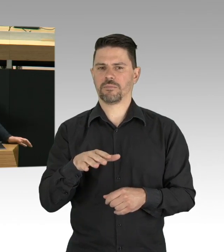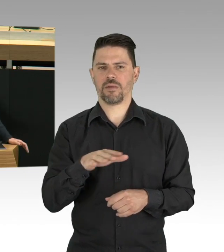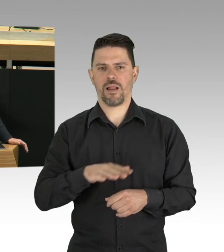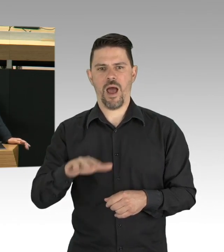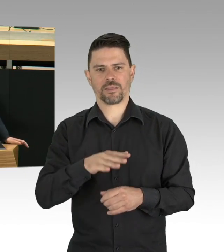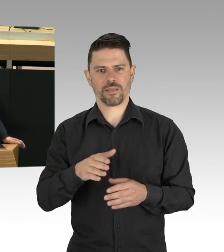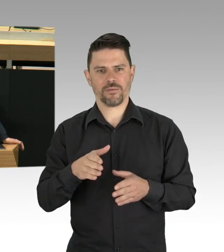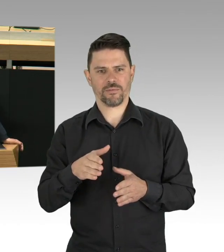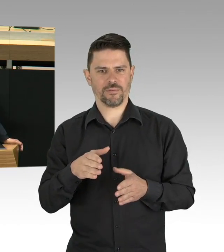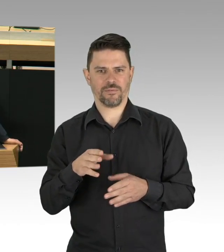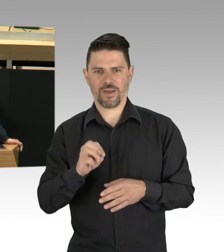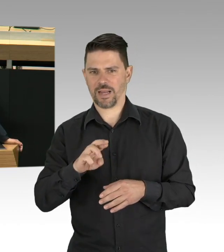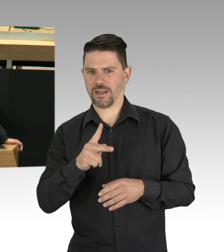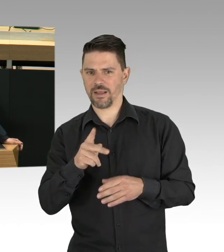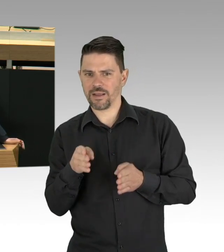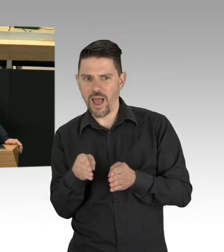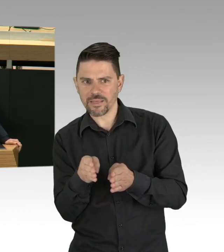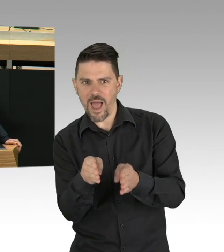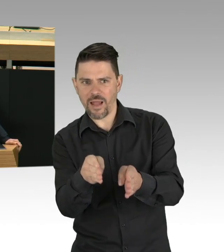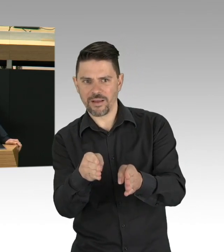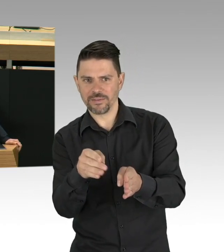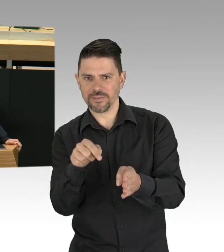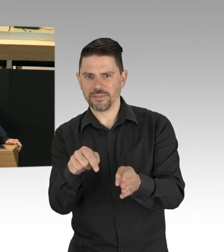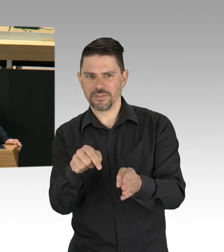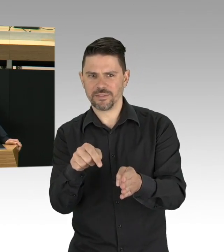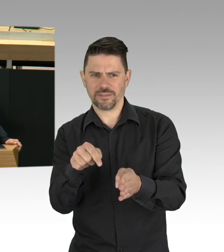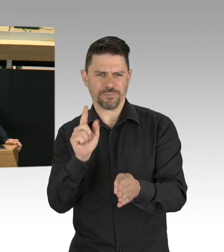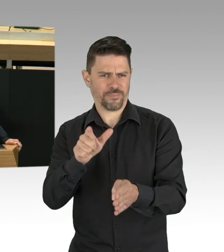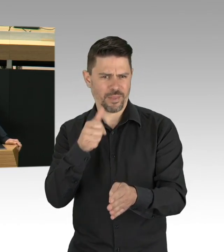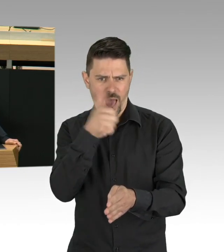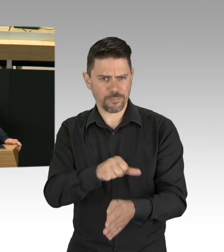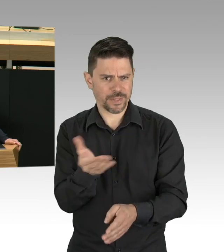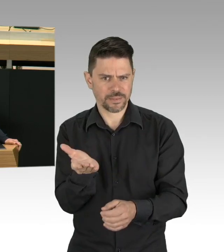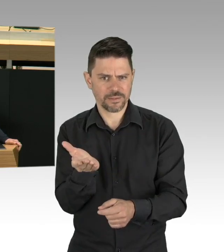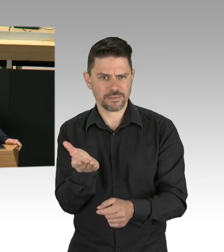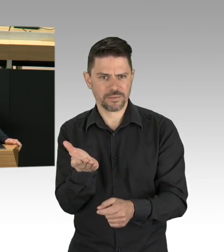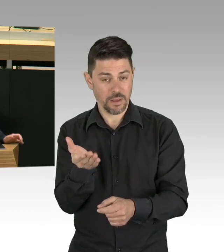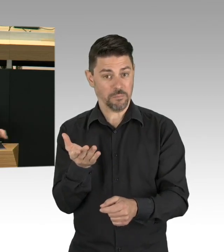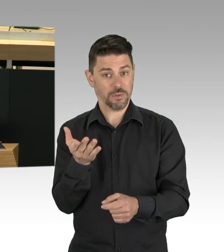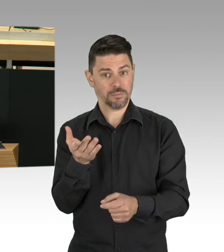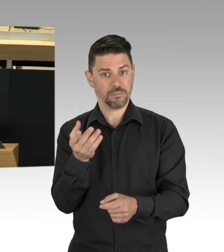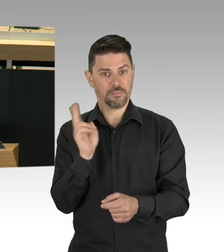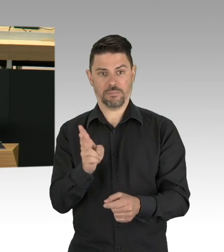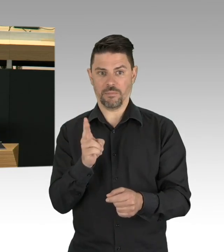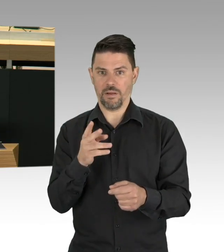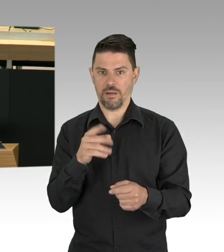Umweltzerstörung, wir sehen es zurzeit im dritten Sommer mit der Trockenheit, hat einen wesentlichen Einfluss